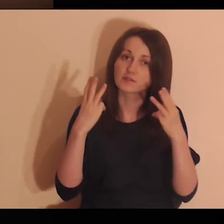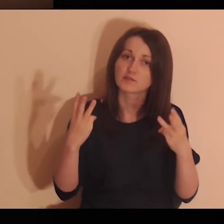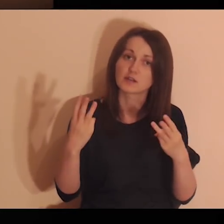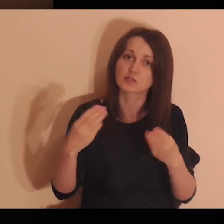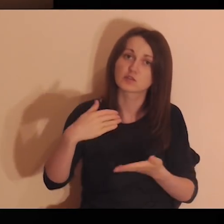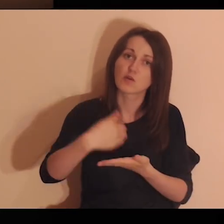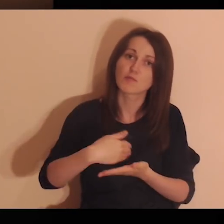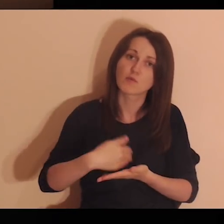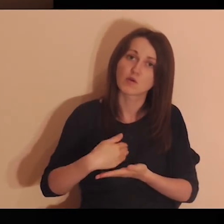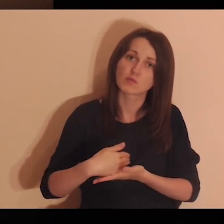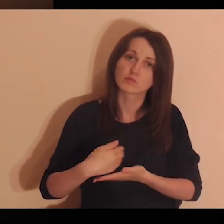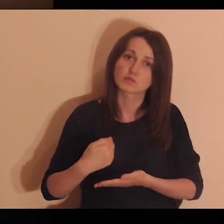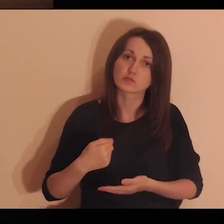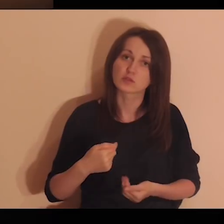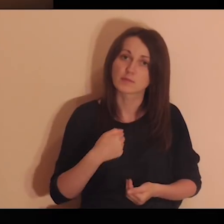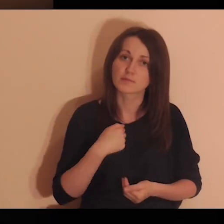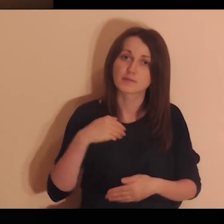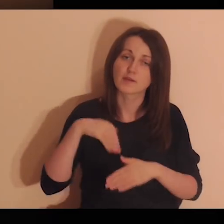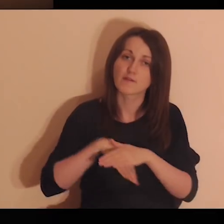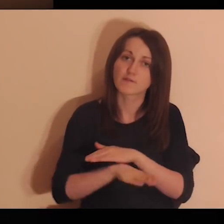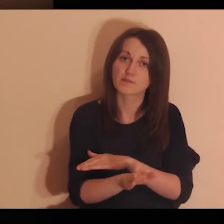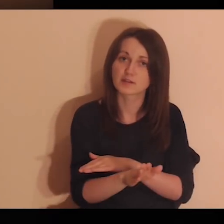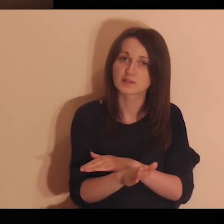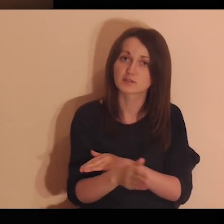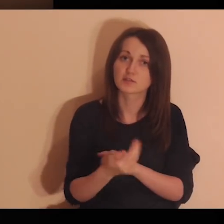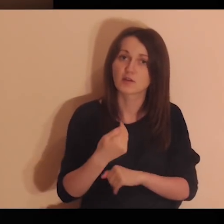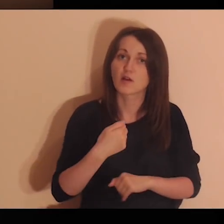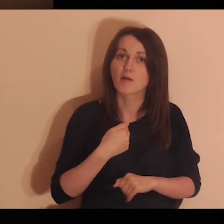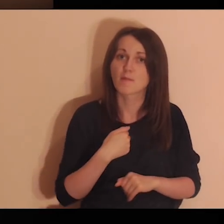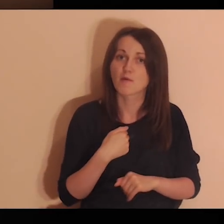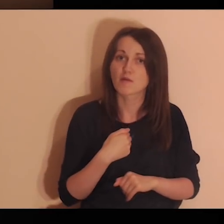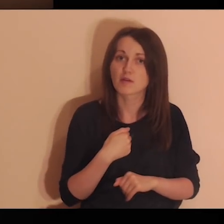Pomóż mi wyjść z mojego wewnętrznego zabetonowania.